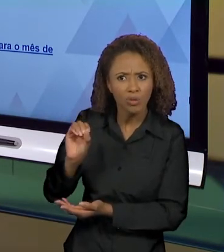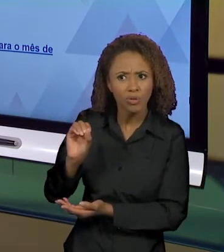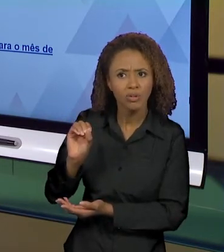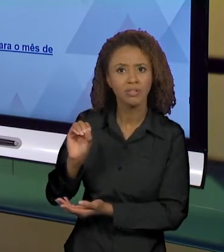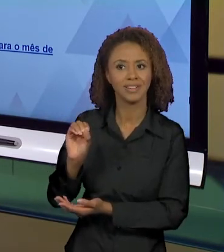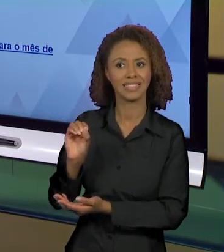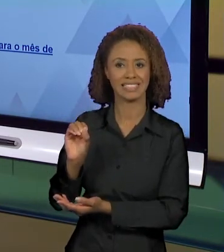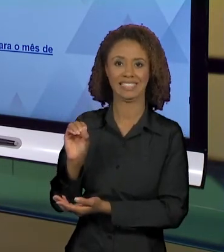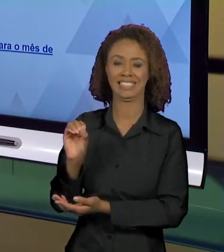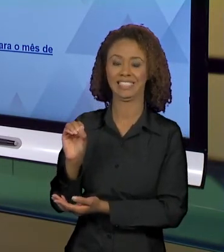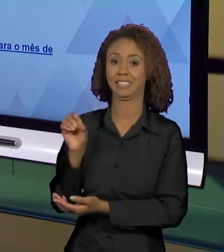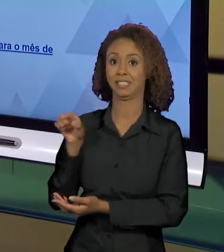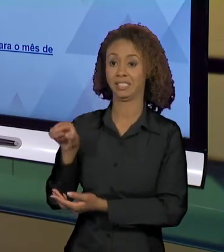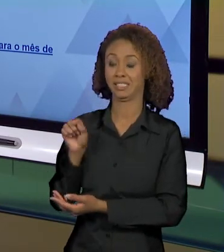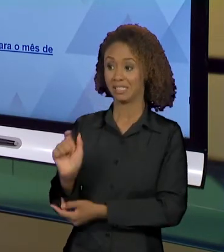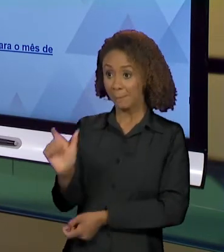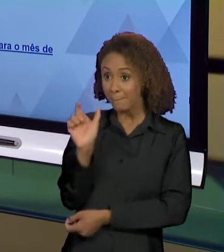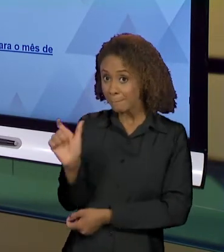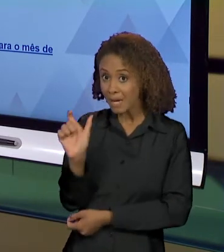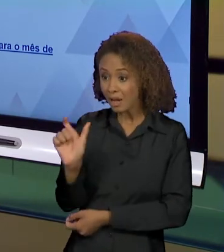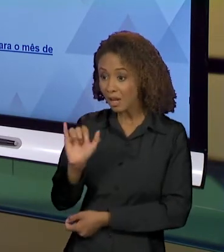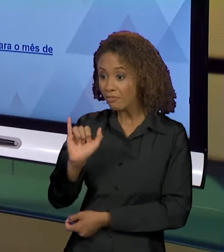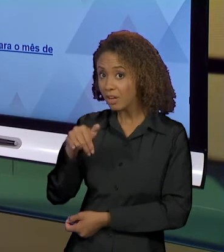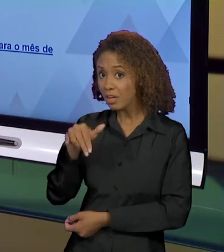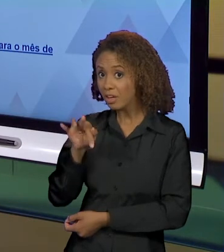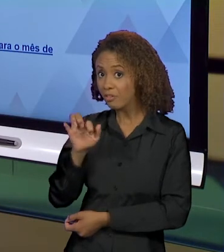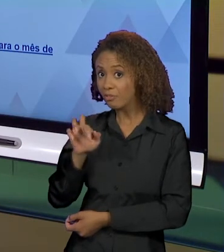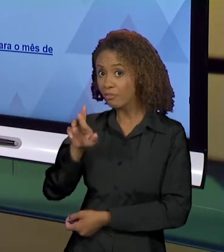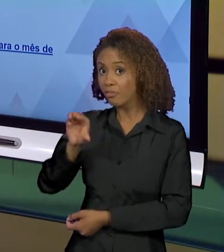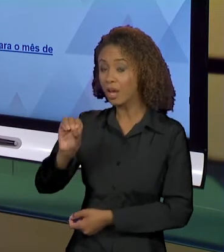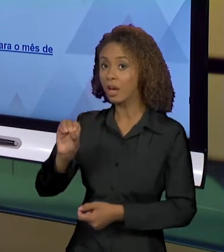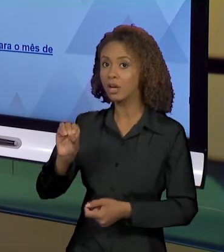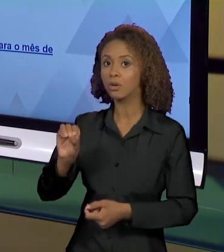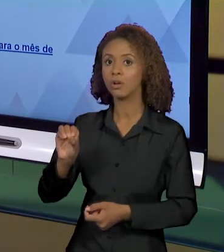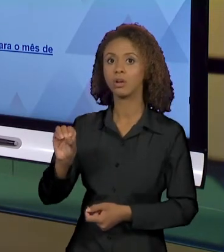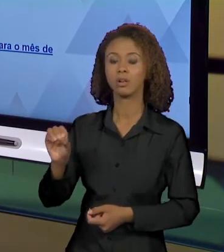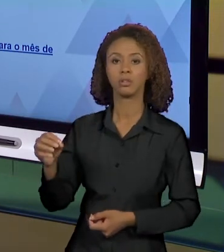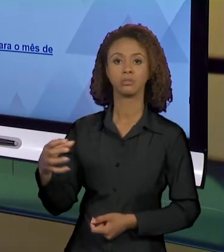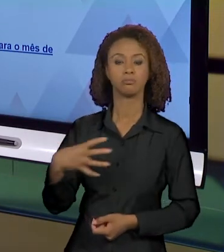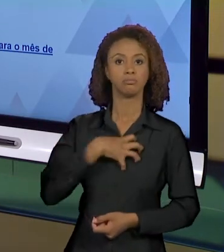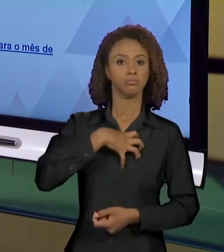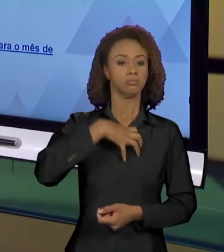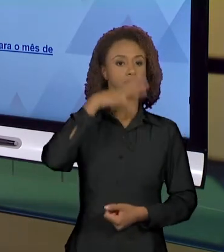VAI CONSTRUIR POSSIBILIDADES DE INTERPRETAÇÃO